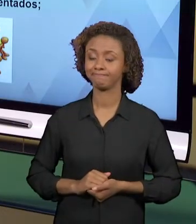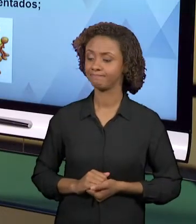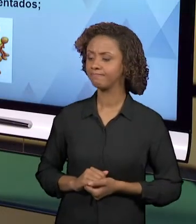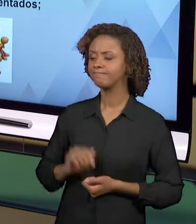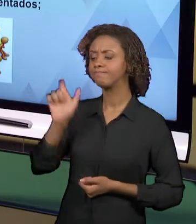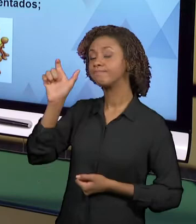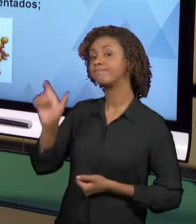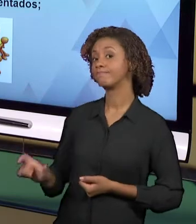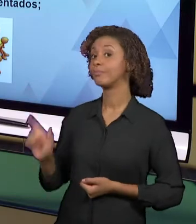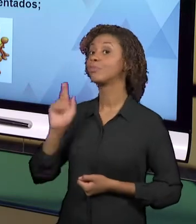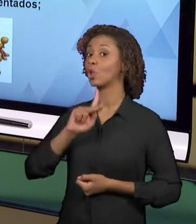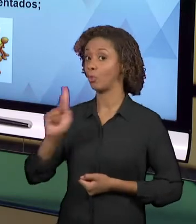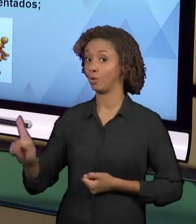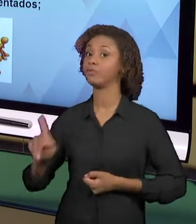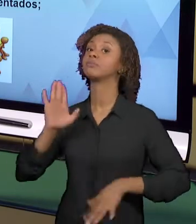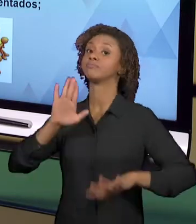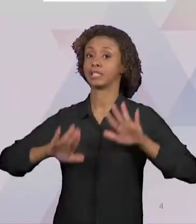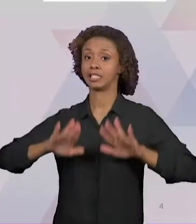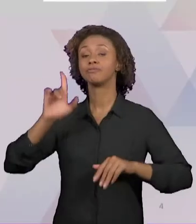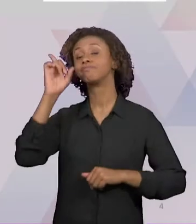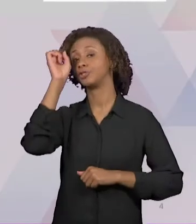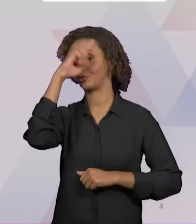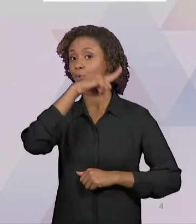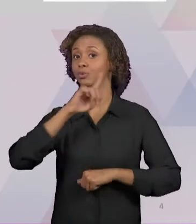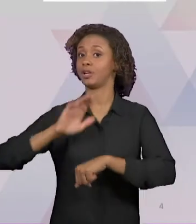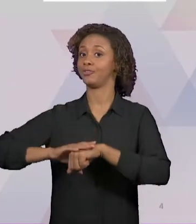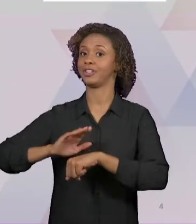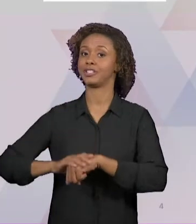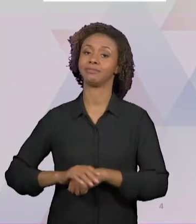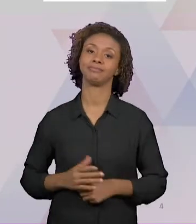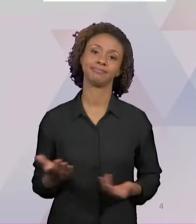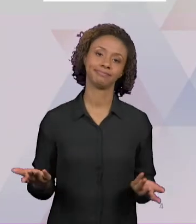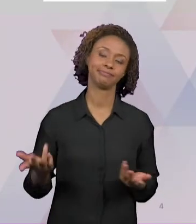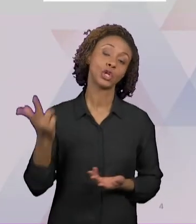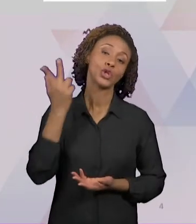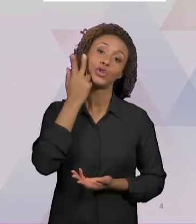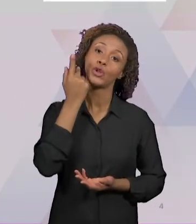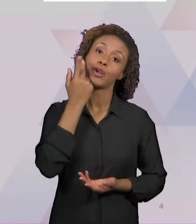PRIMEIRA COISA, MUITO COMUM, "A FALTA DE TEMPO".